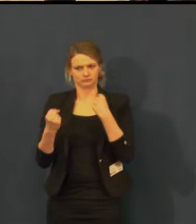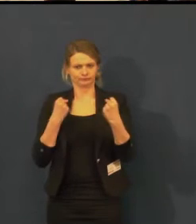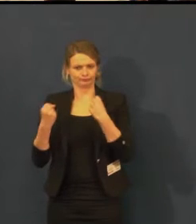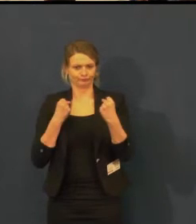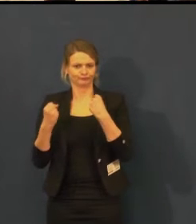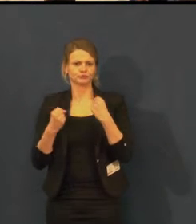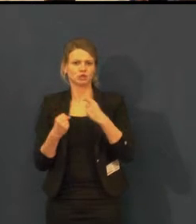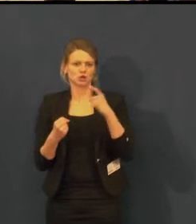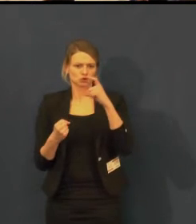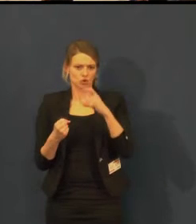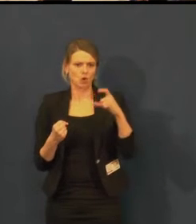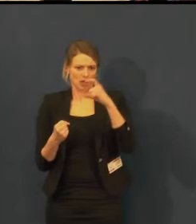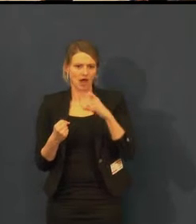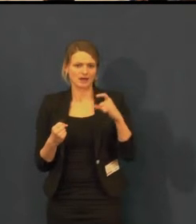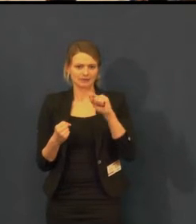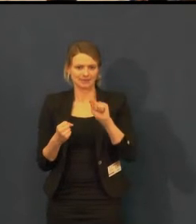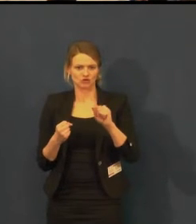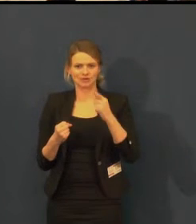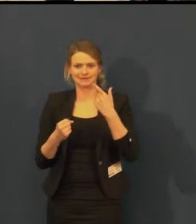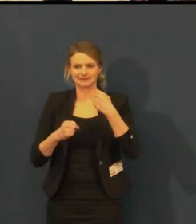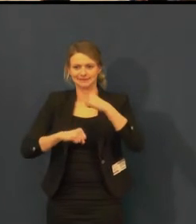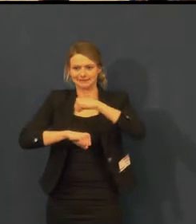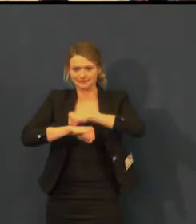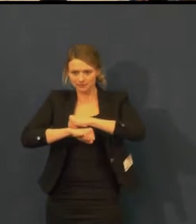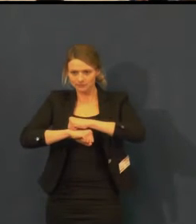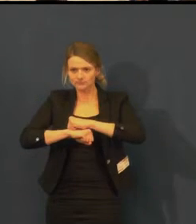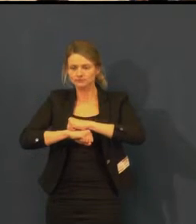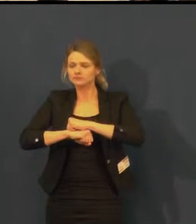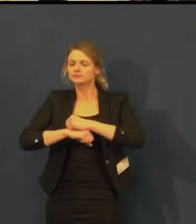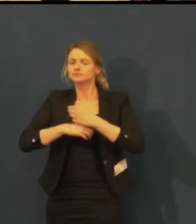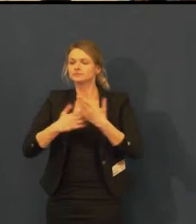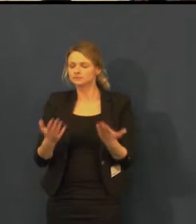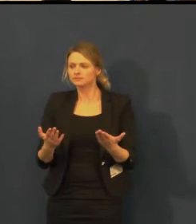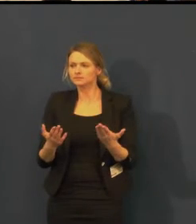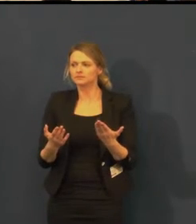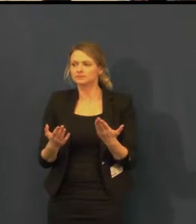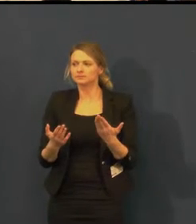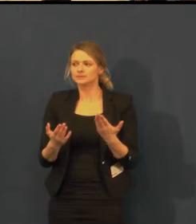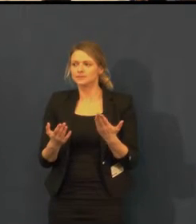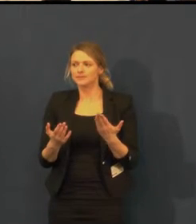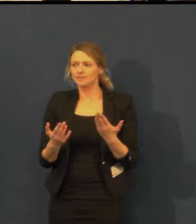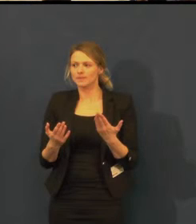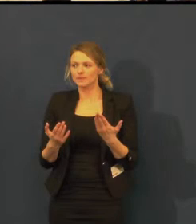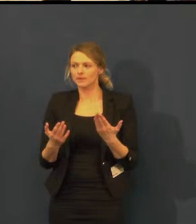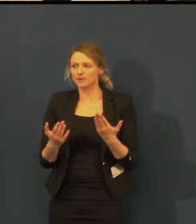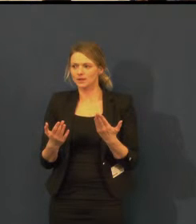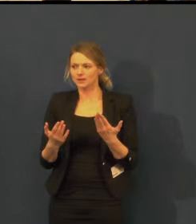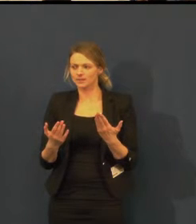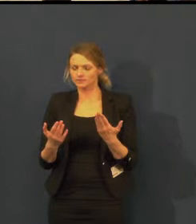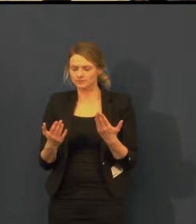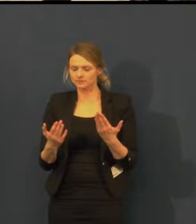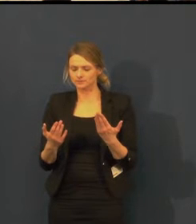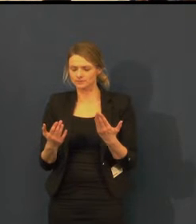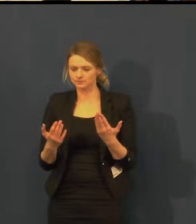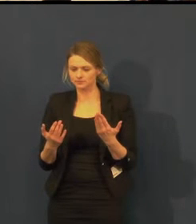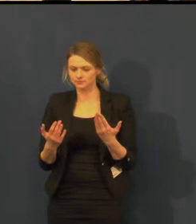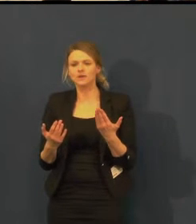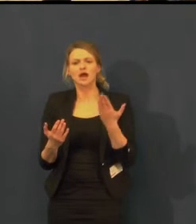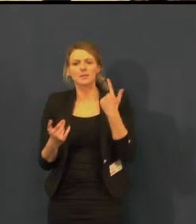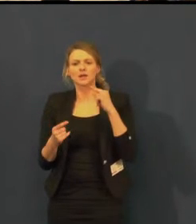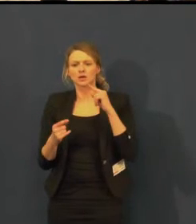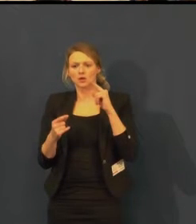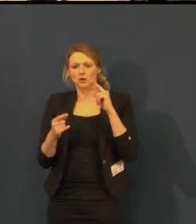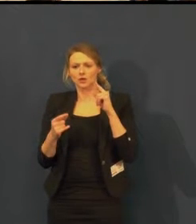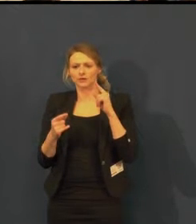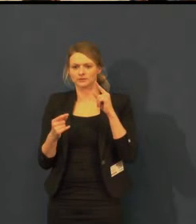Už jsme se o tom několikrát bavili, ale byly to jen takové zmínky.